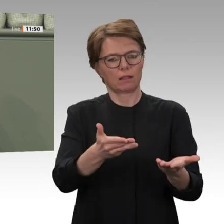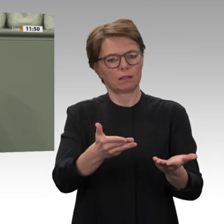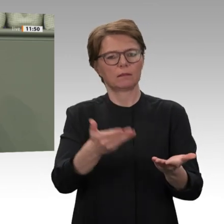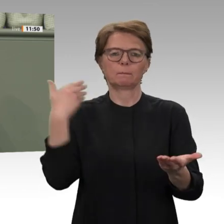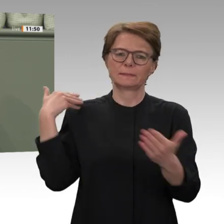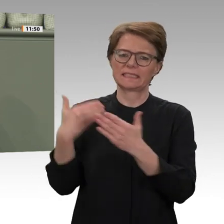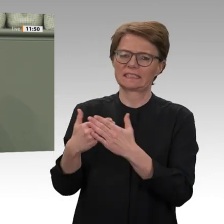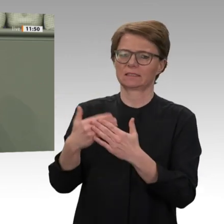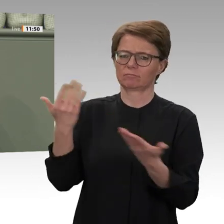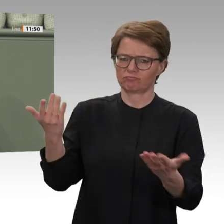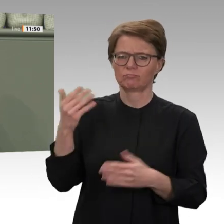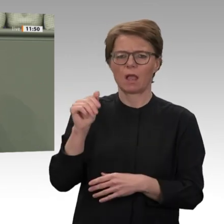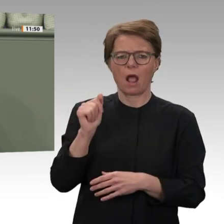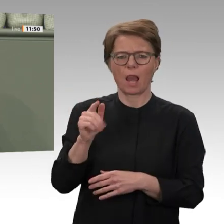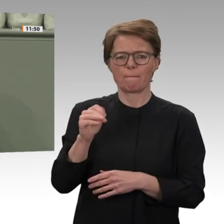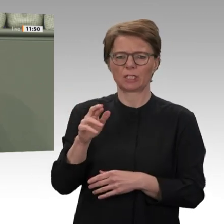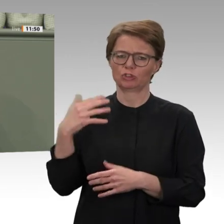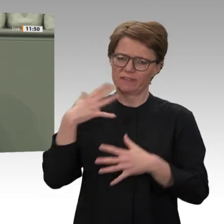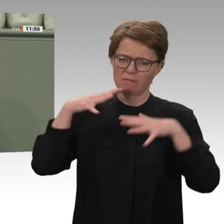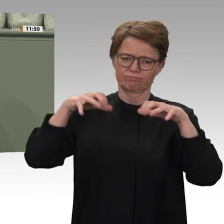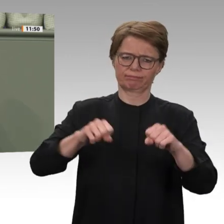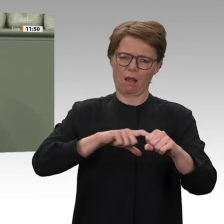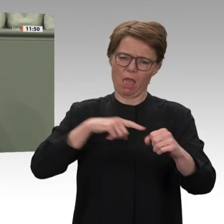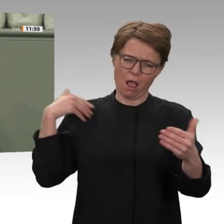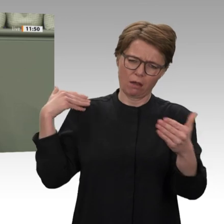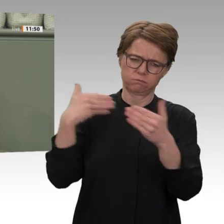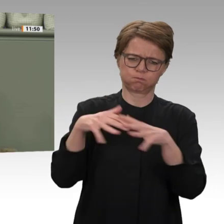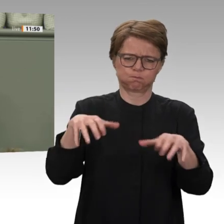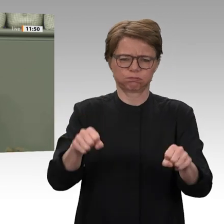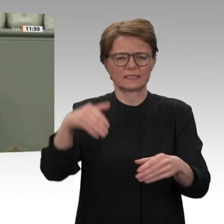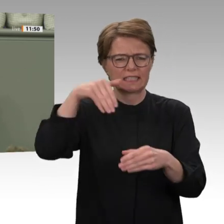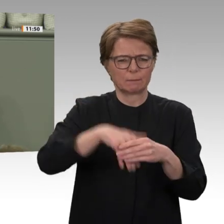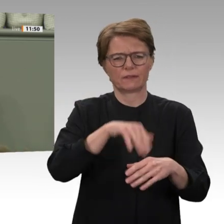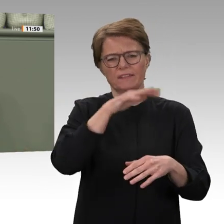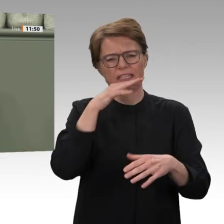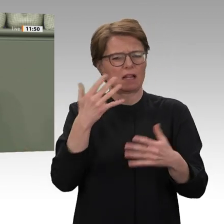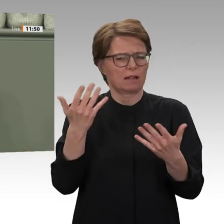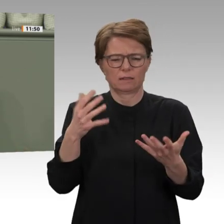von Baschirs brutalen Dschandschawid-Milizen getötet. Im Rahmen der UN-Militärmission